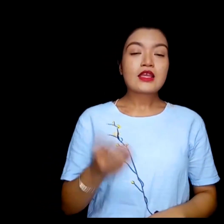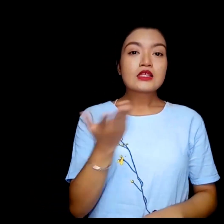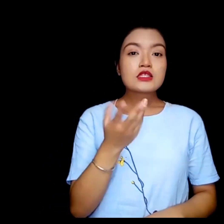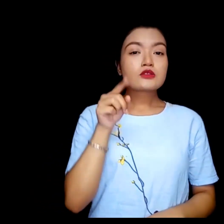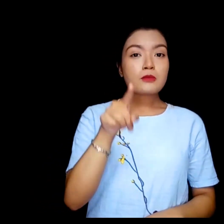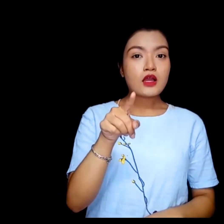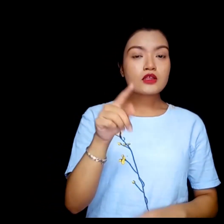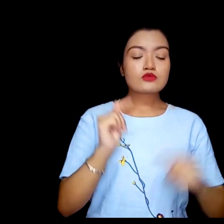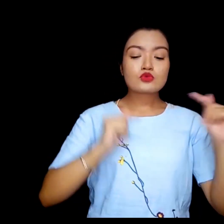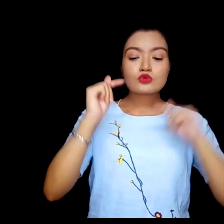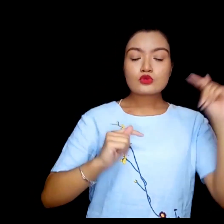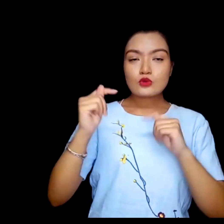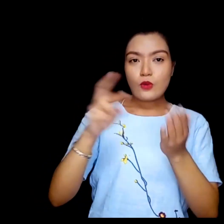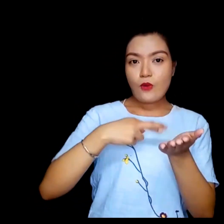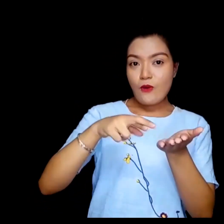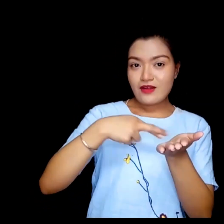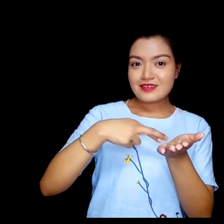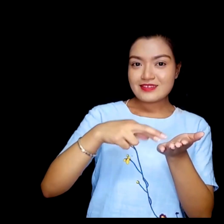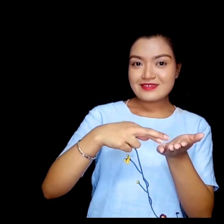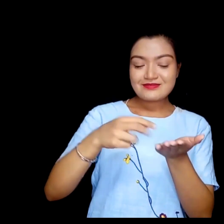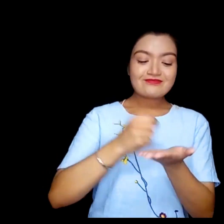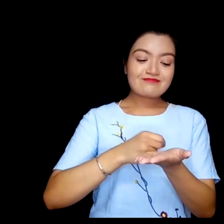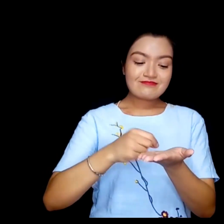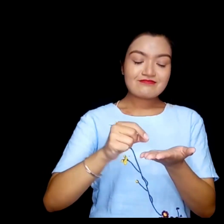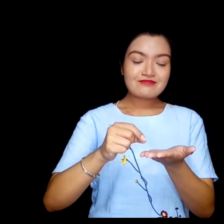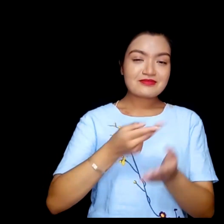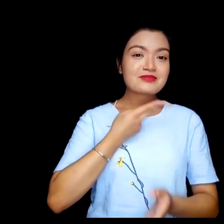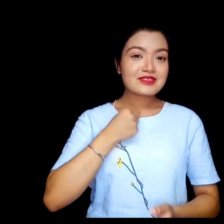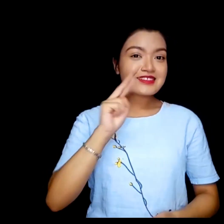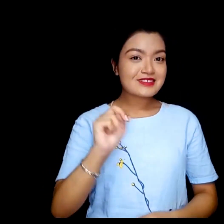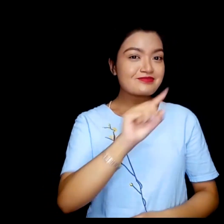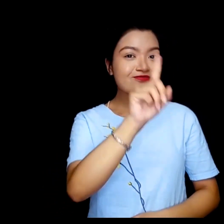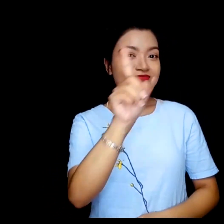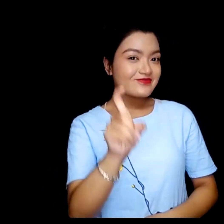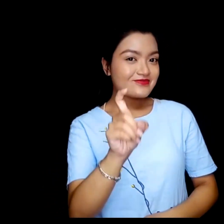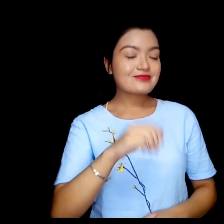तपाई अक्षरलाई कुन रंगठ मन पराउनुहुन्छ ?